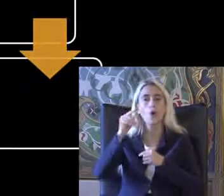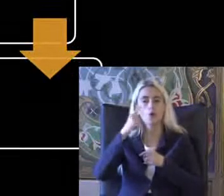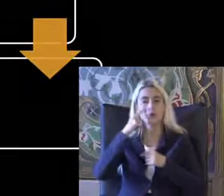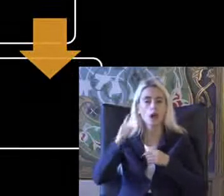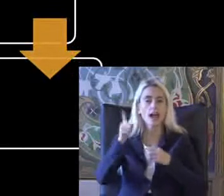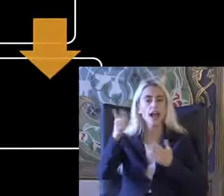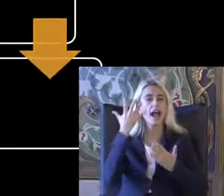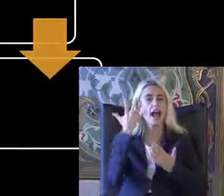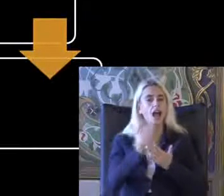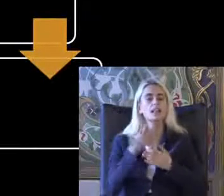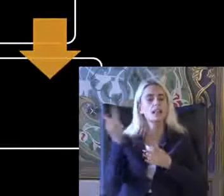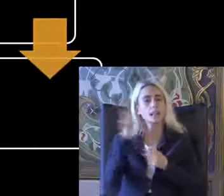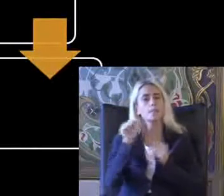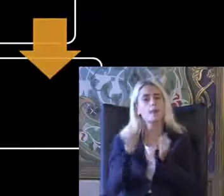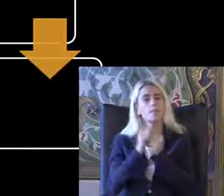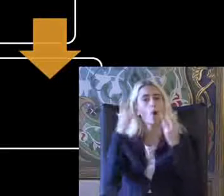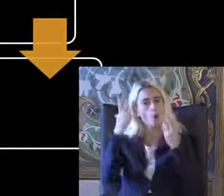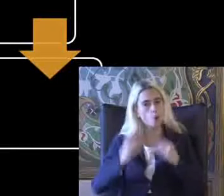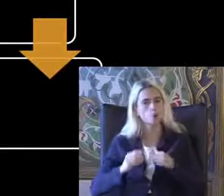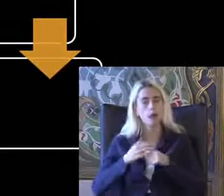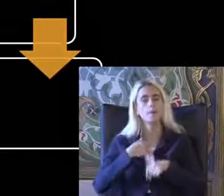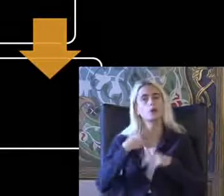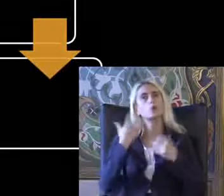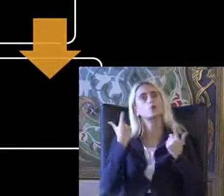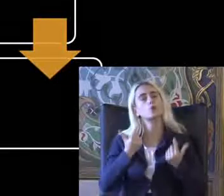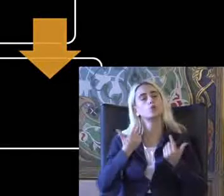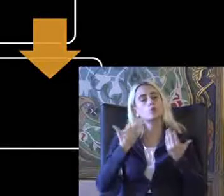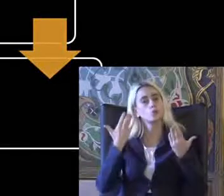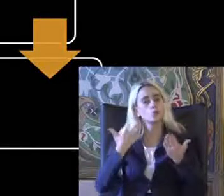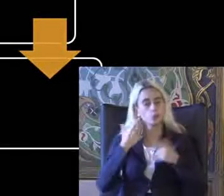Kayıtta İkisi birden olacak Diye umut ediyorum Müzik çal